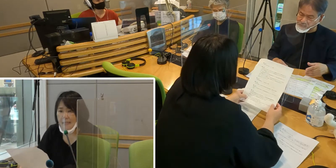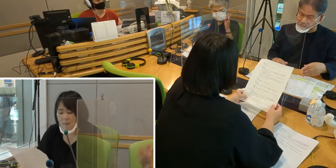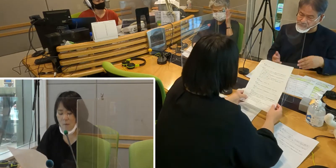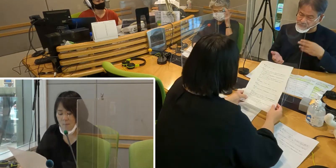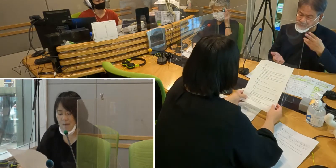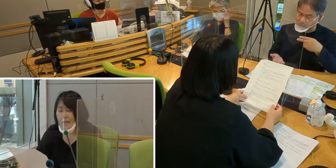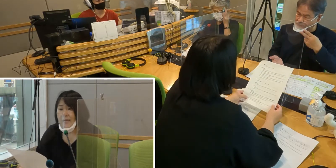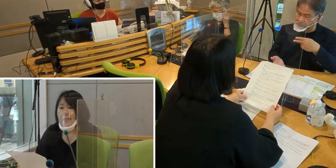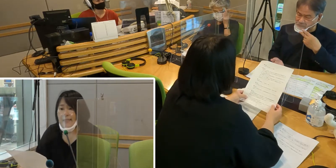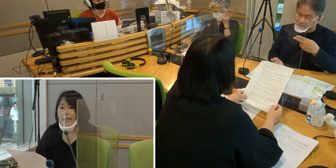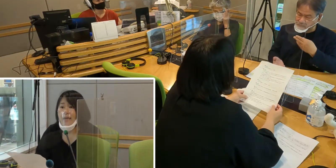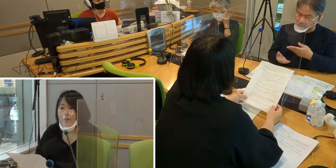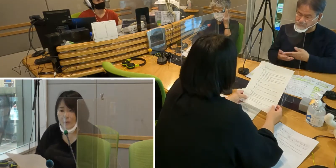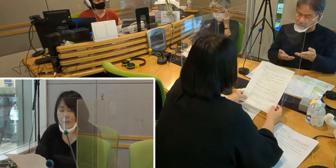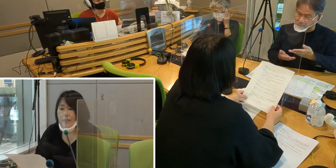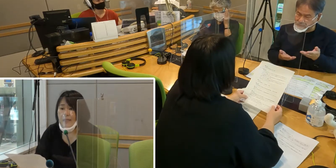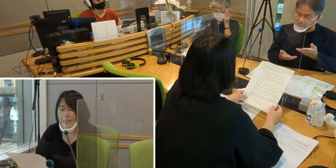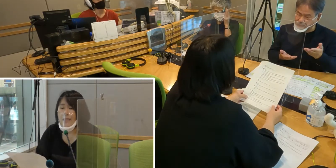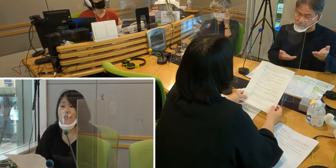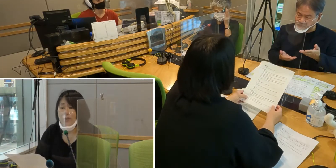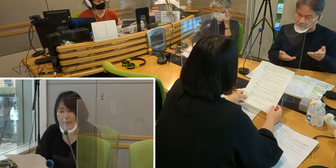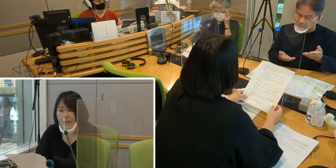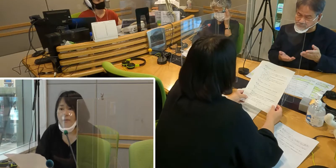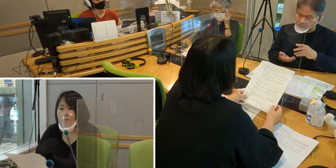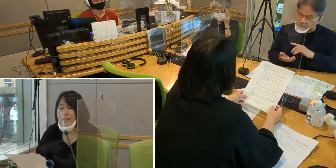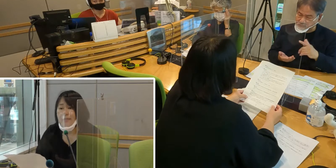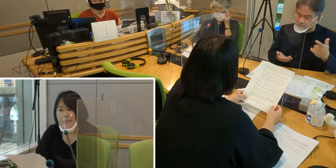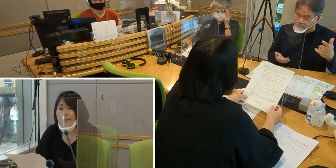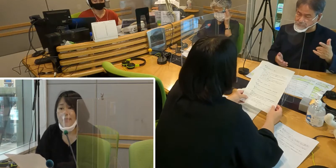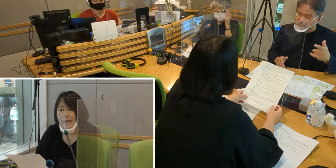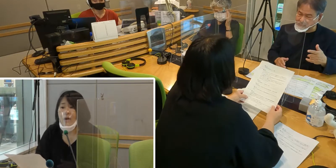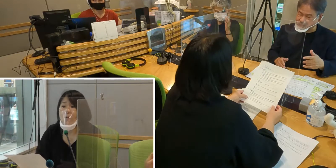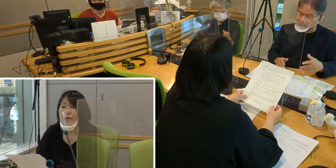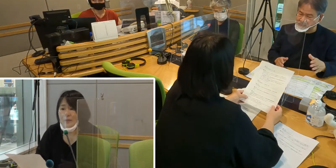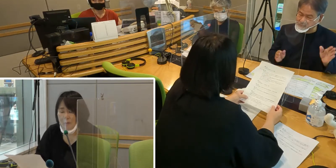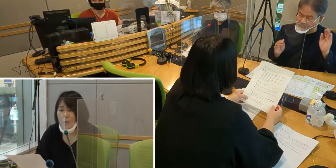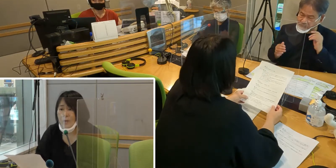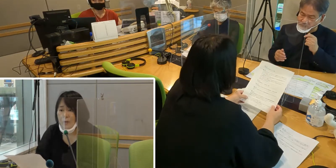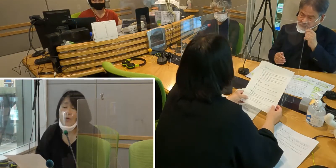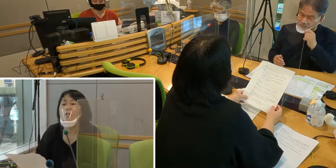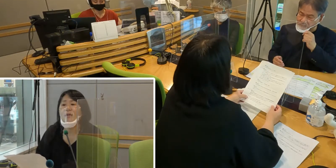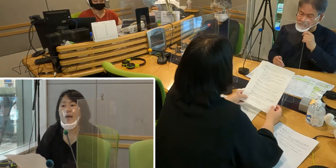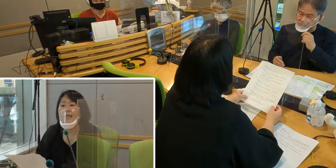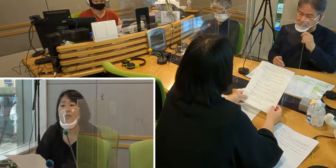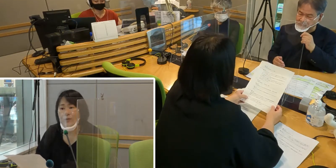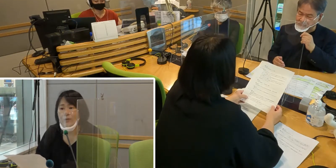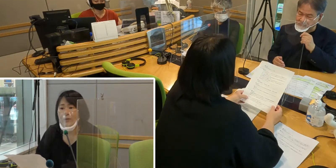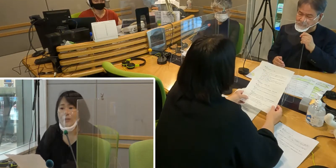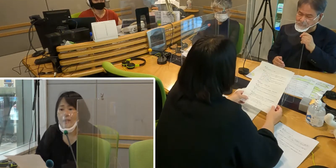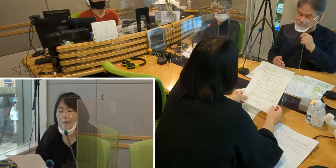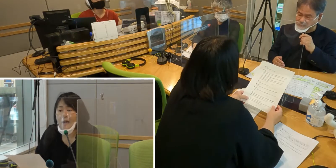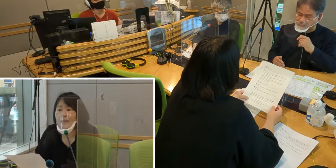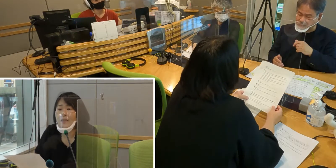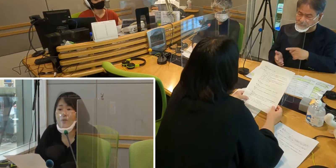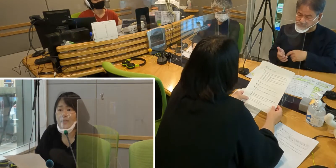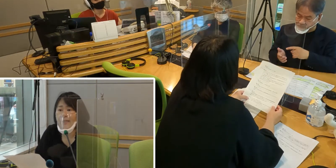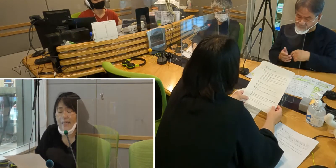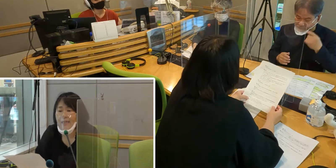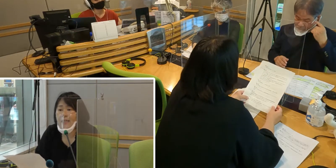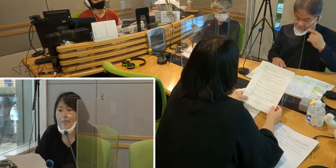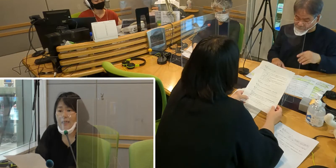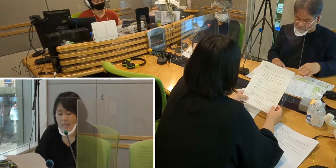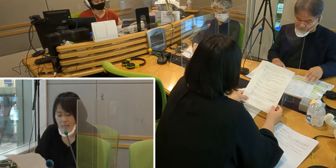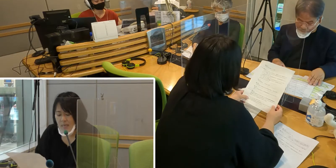例えば災害のとき 避難所で水やお弁当を配る配給があったとした際